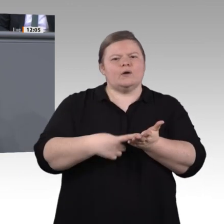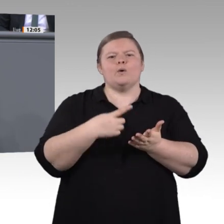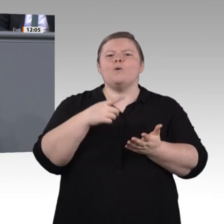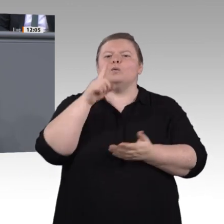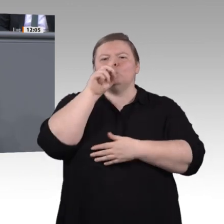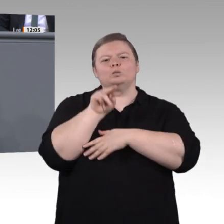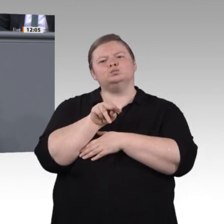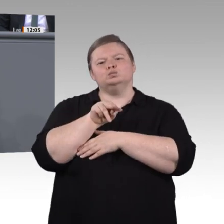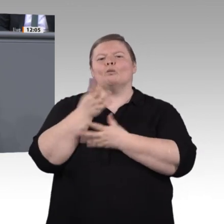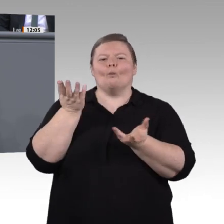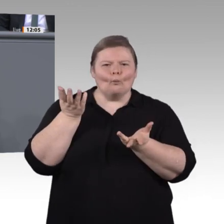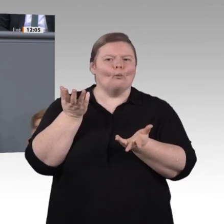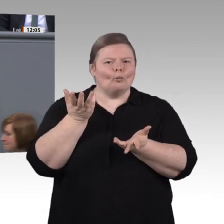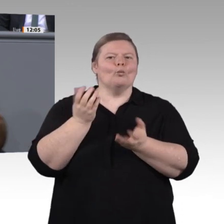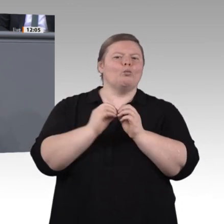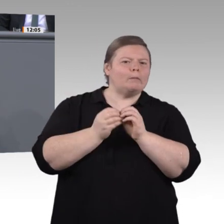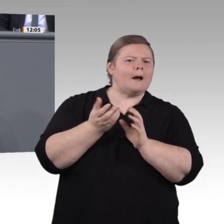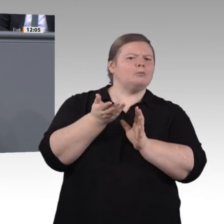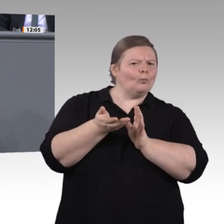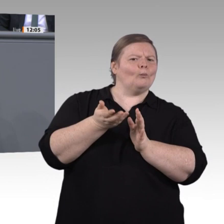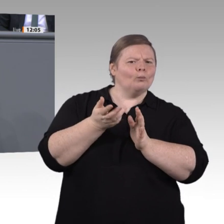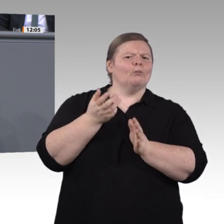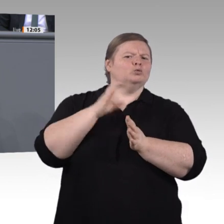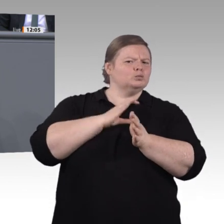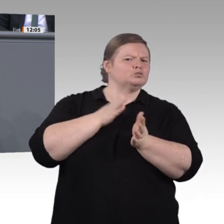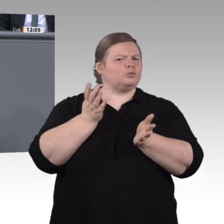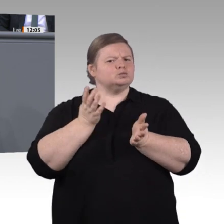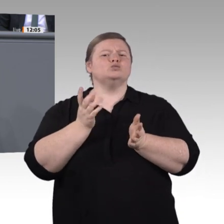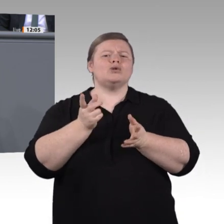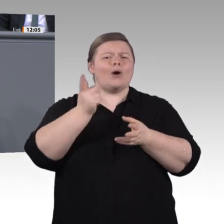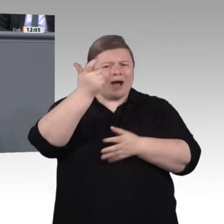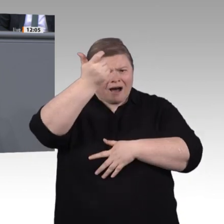Welt sehr gern aufnehmen. Uns Grünen sind Öffentlichkeit und